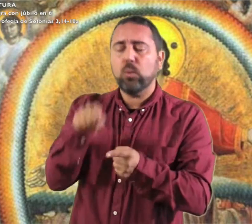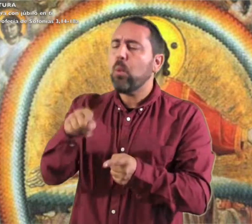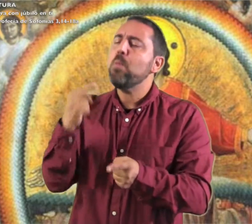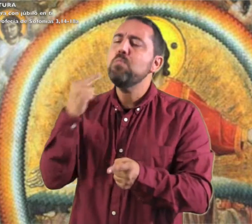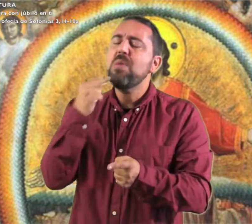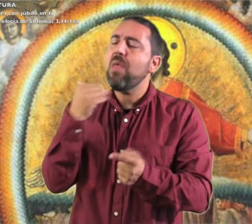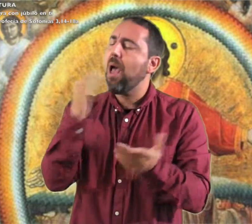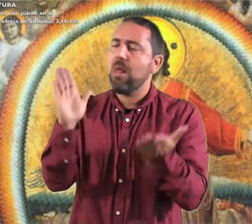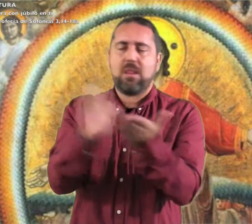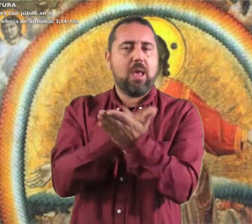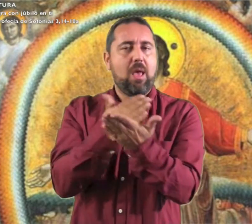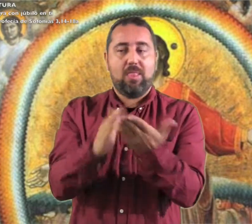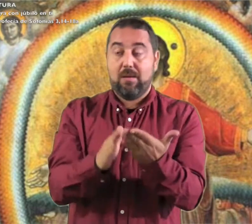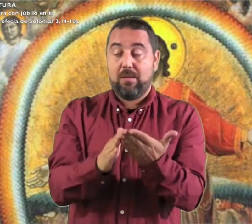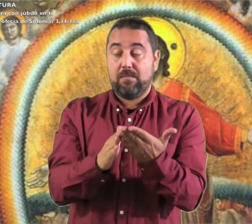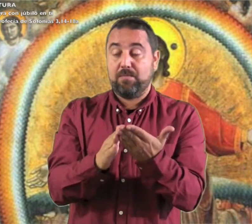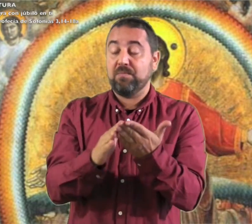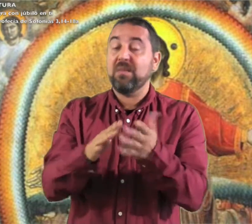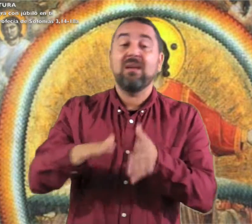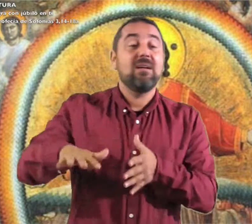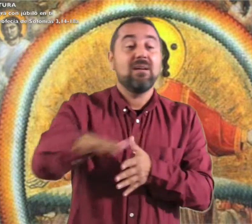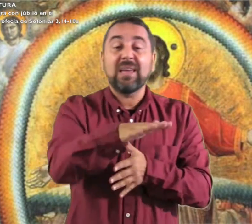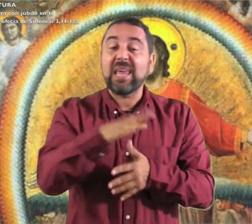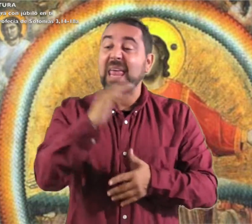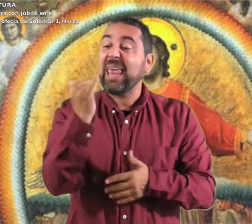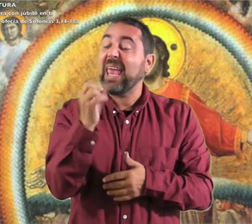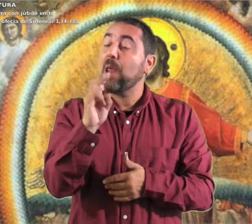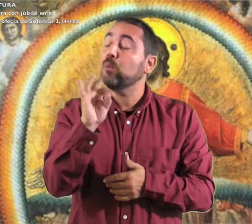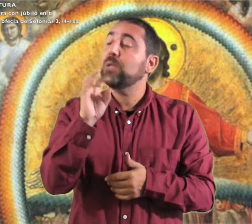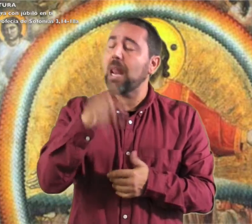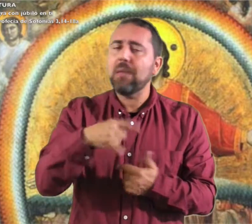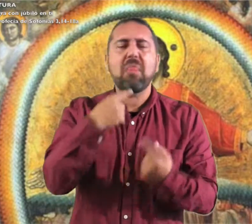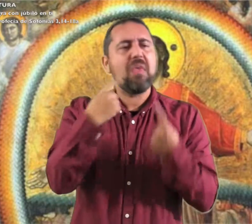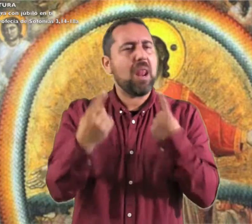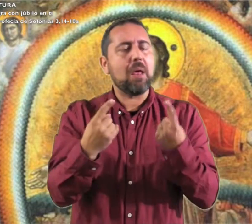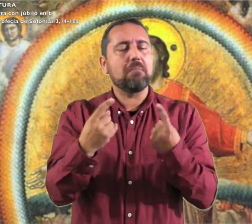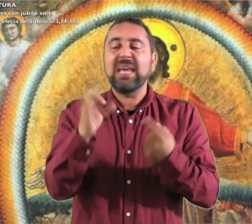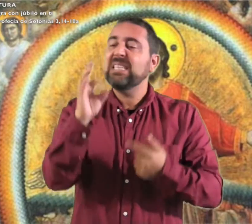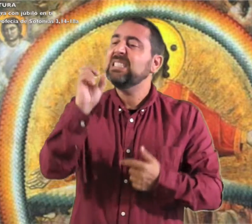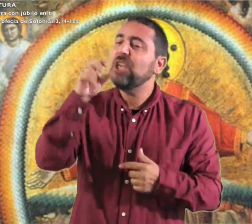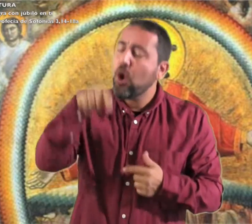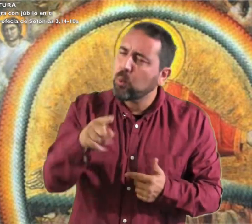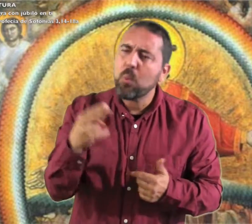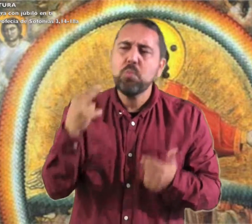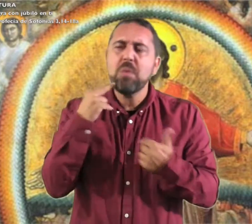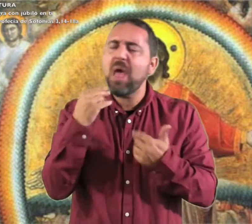y ya no temerás. Aquel día dirán a Jerusalén: